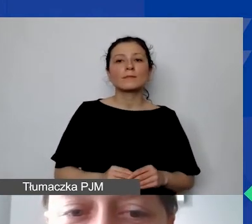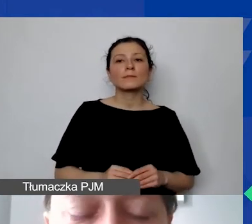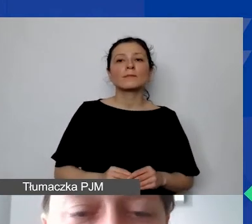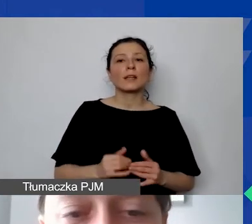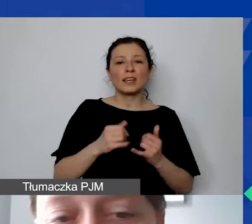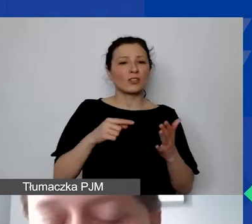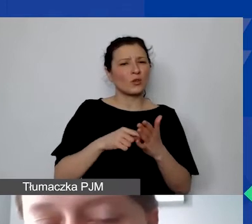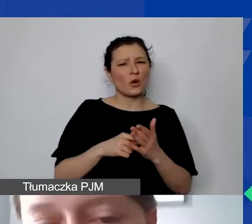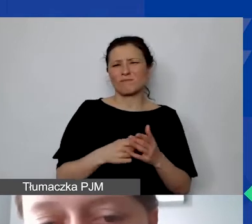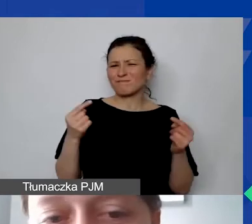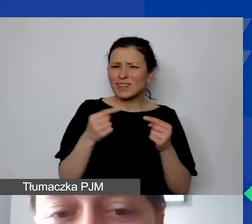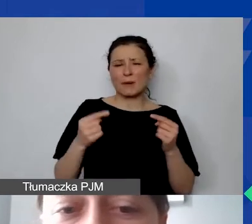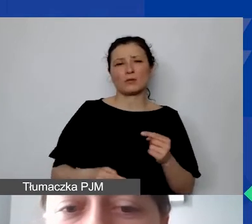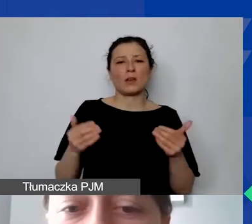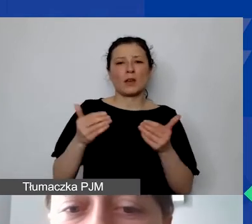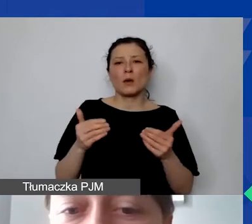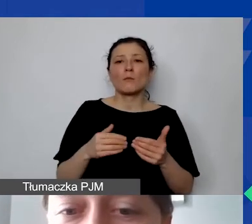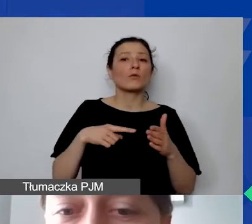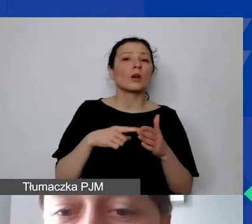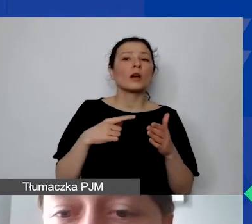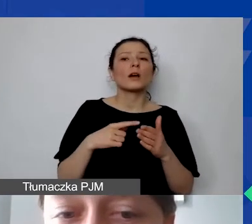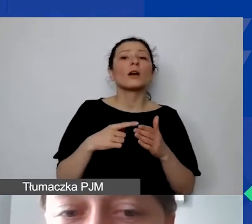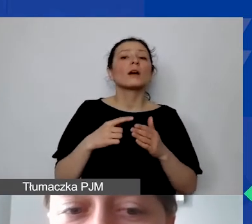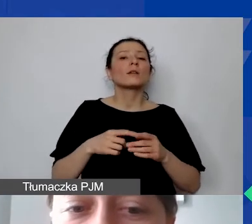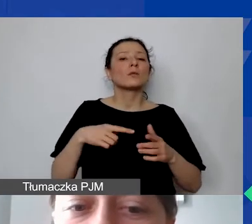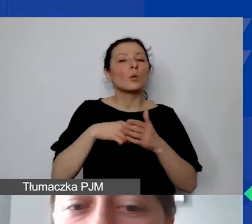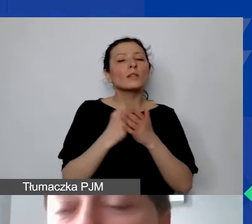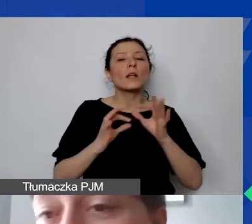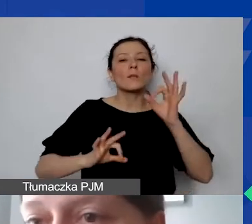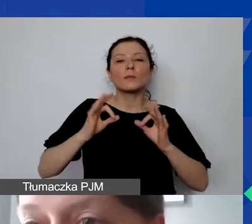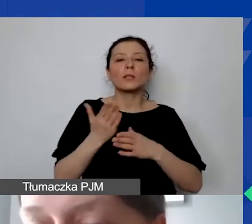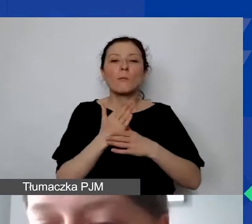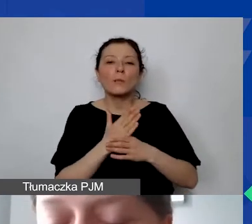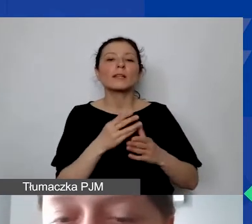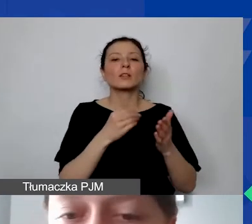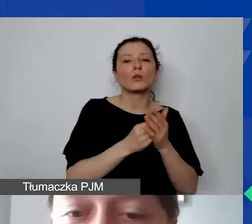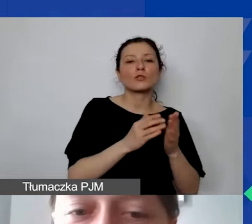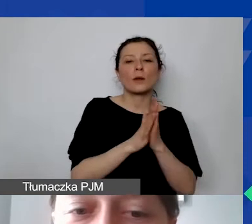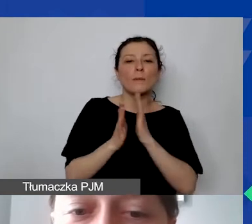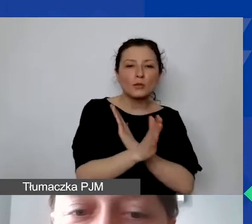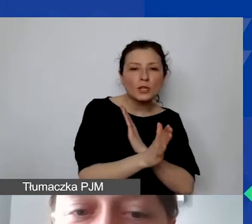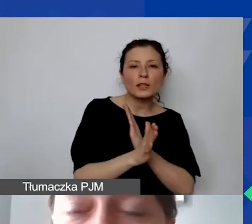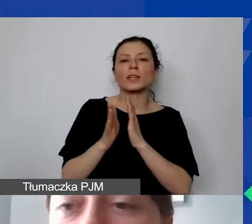można np. zastosować ustaloną proporcję między kosztami pośrednimi projektu a średnią kosztów administracyjnych organizacji